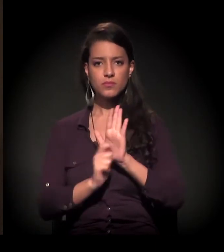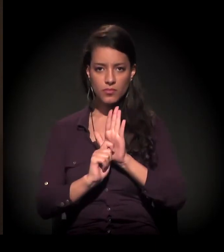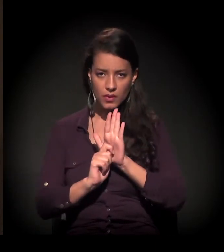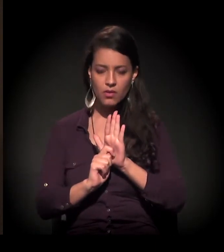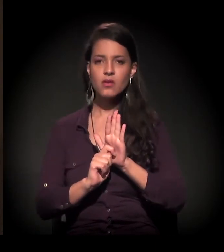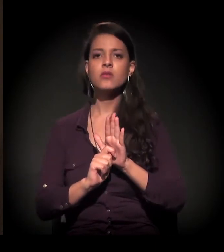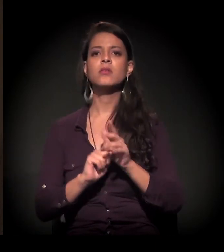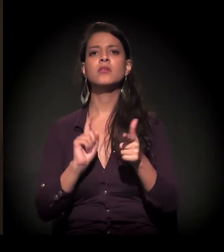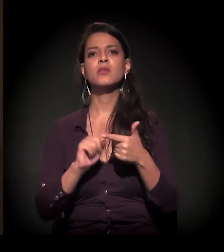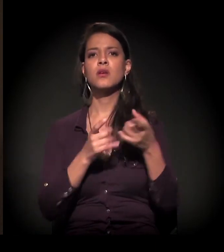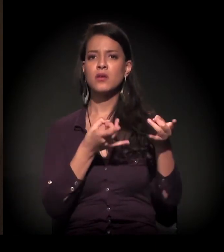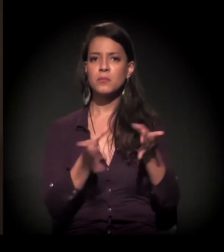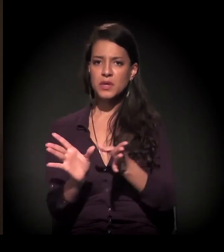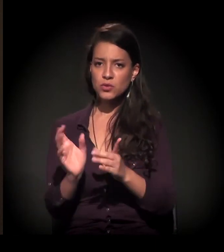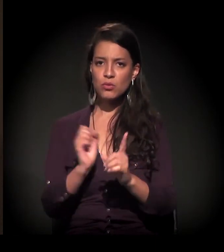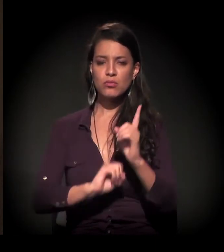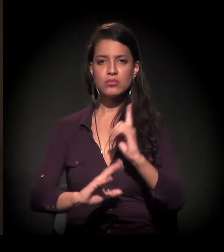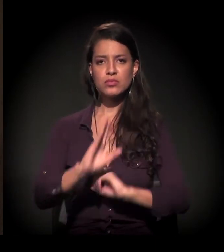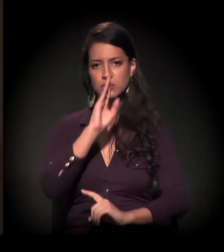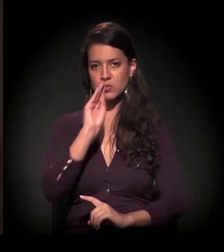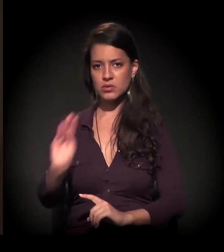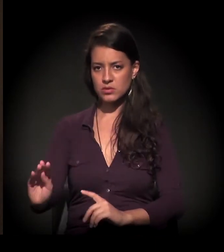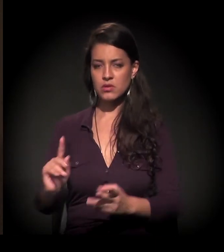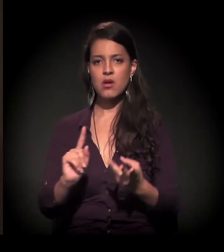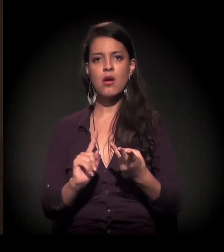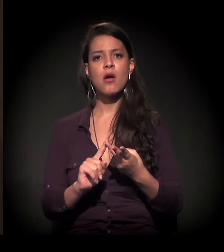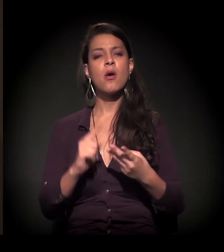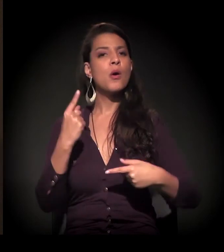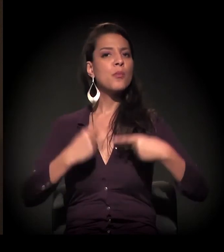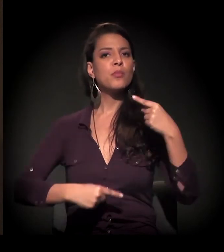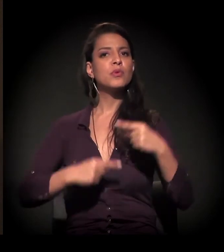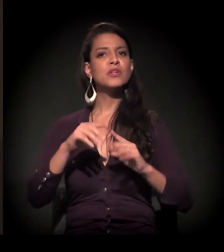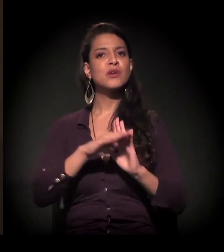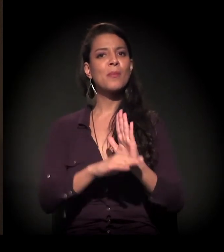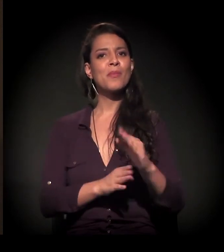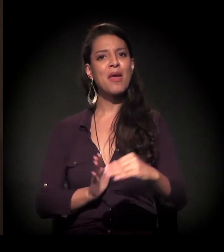em relação ao abandono social, falta de políticas públicas...